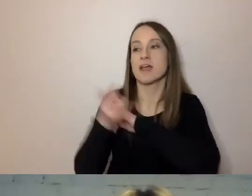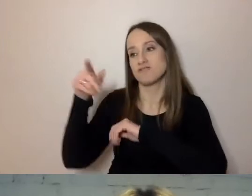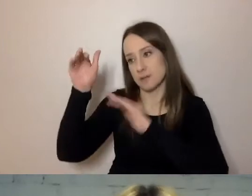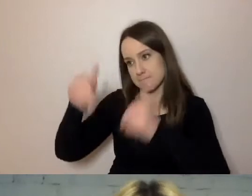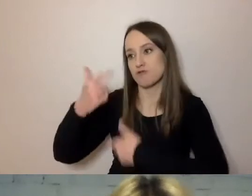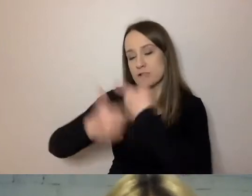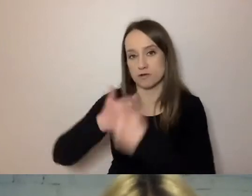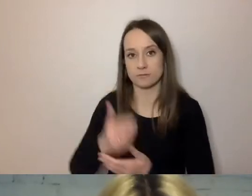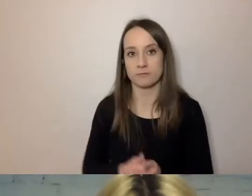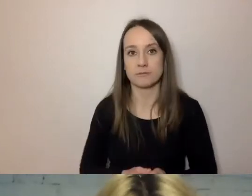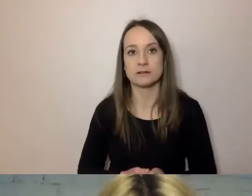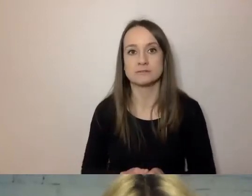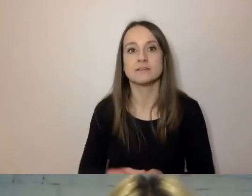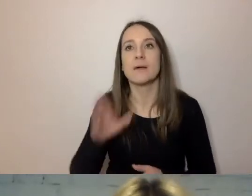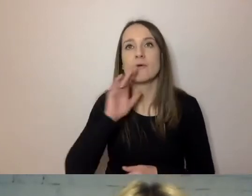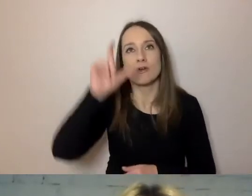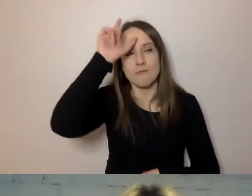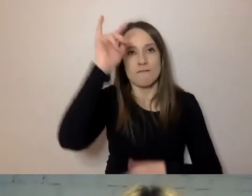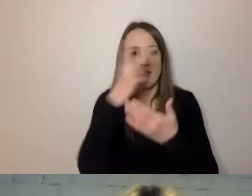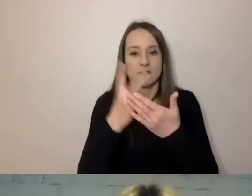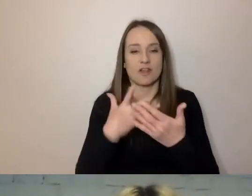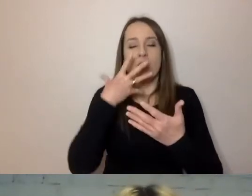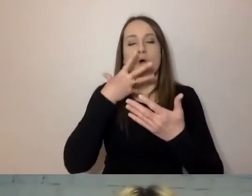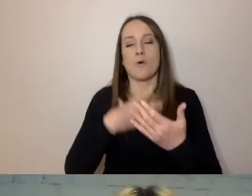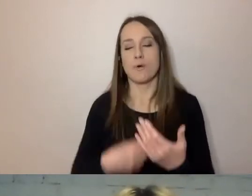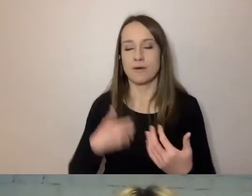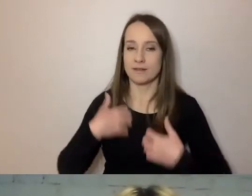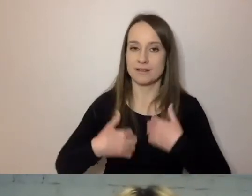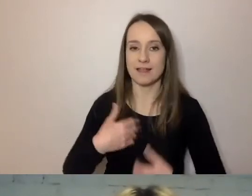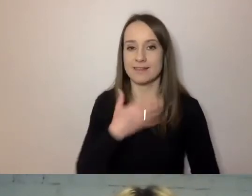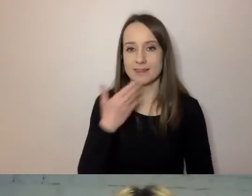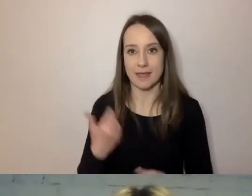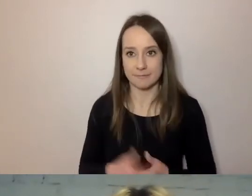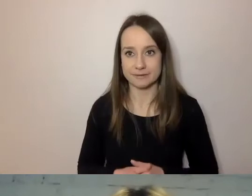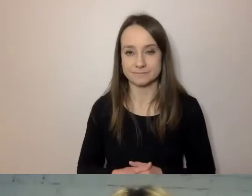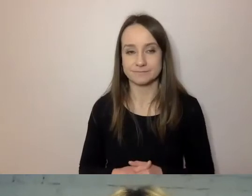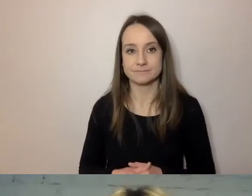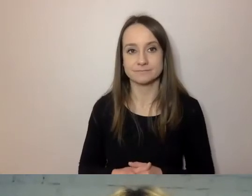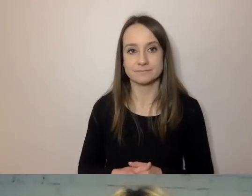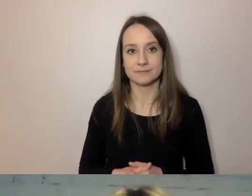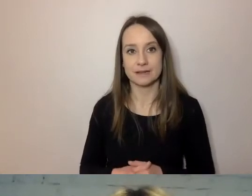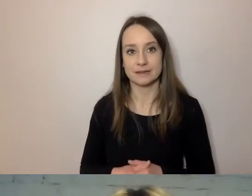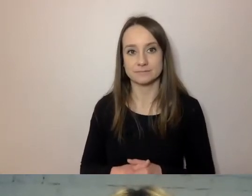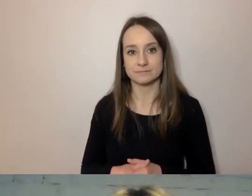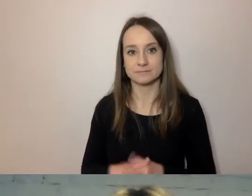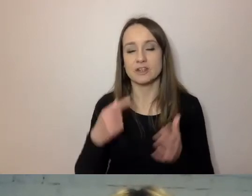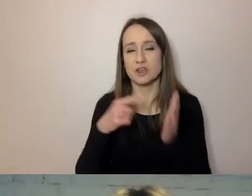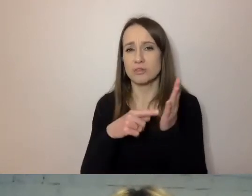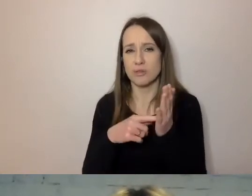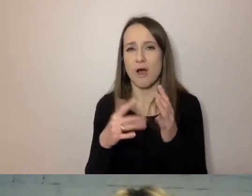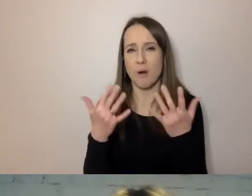MAŁGORZATA: Człowiek oddycha z ulgą. Stresu brak. PAWEŁ: To jest zdecydowanie prostsza metoda.